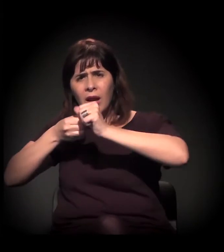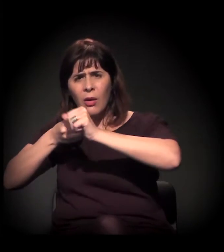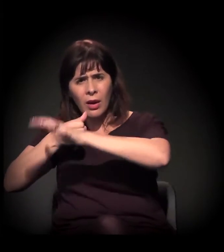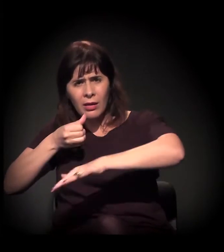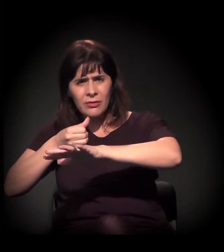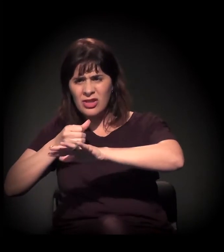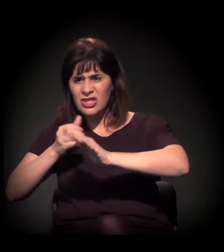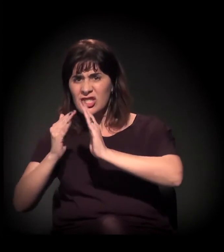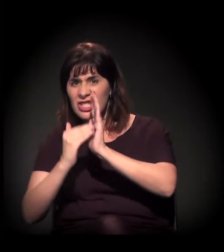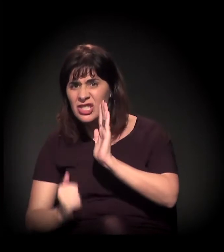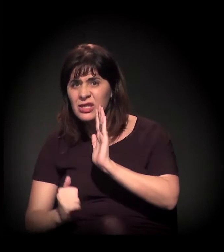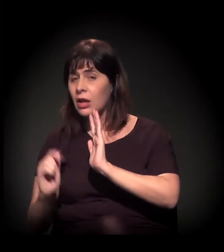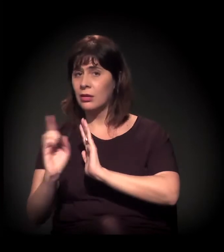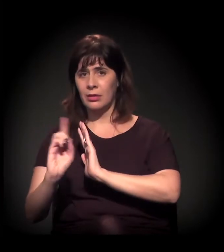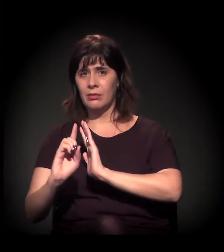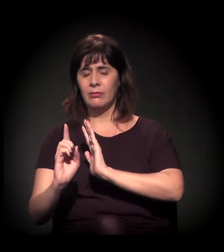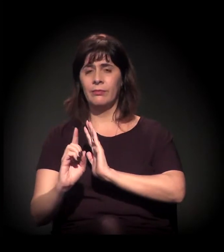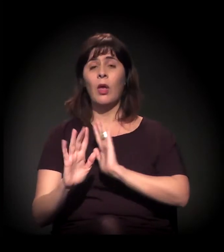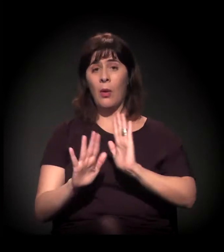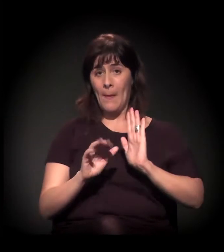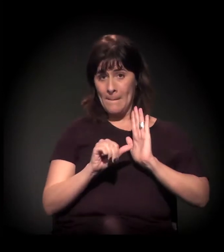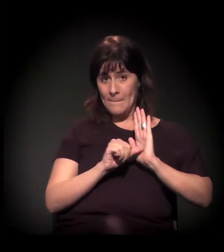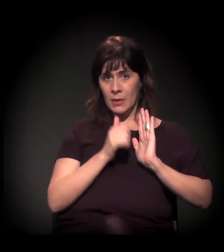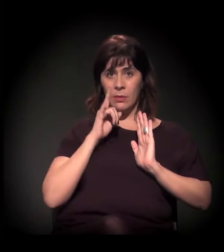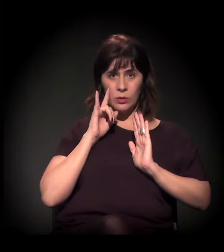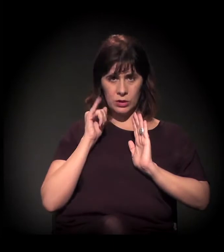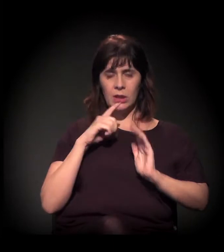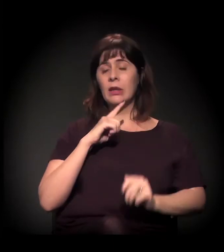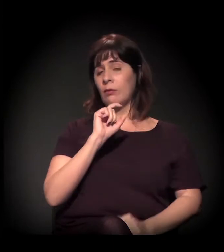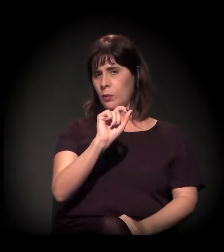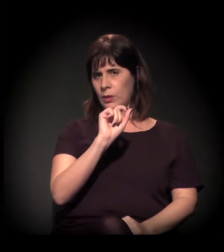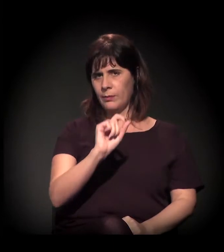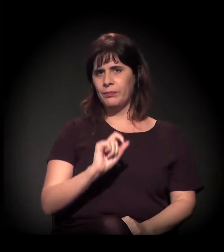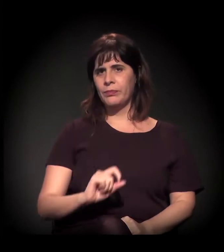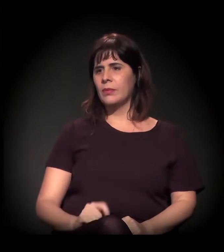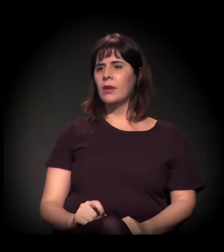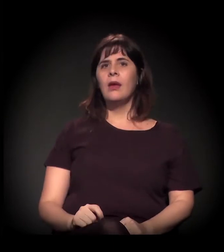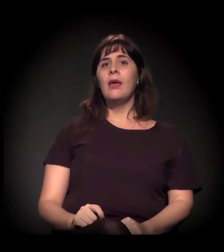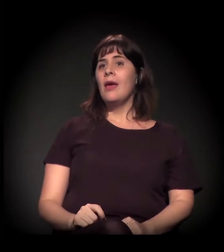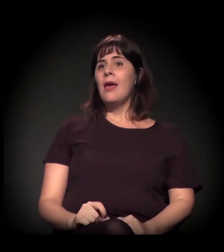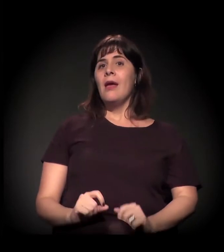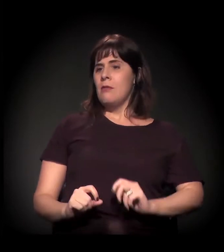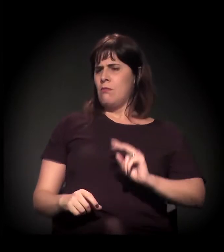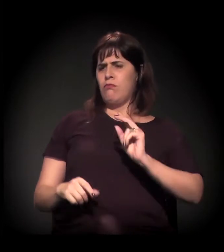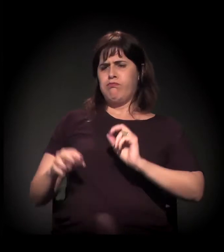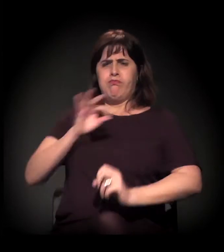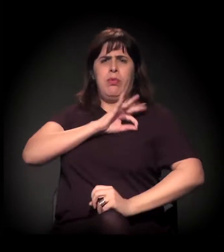No primeiro dia, você fez a operação policial, você tirou o fluxo; no dia seguinte,